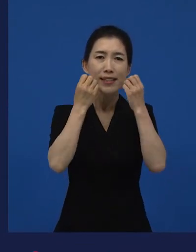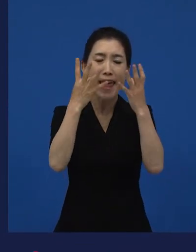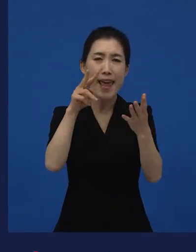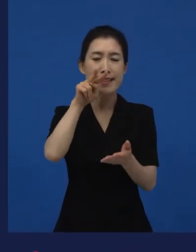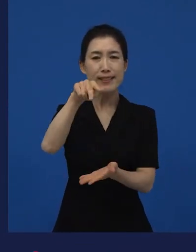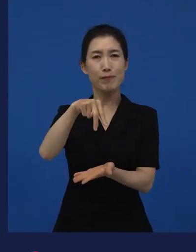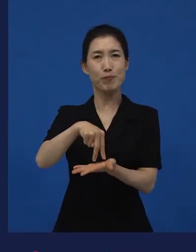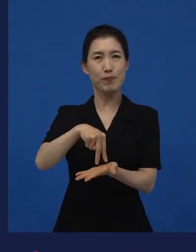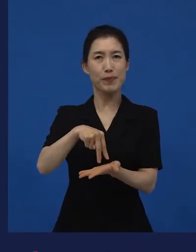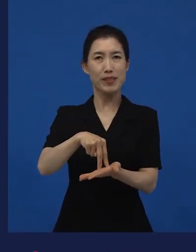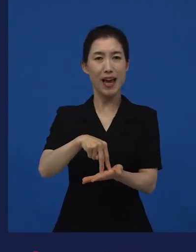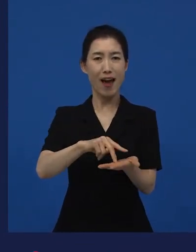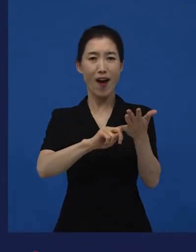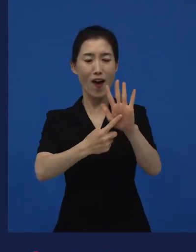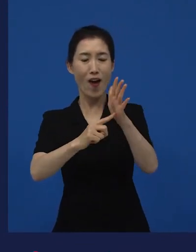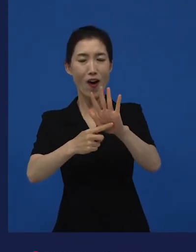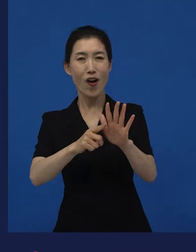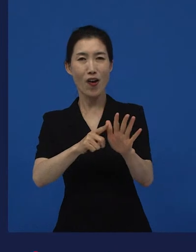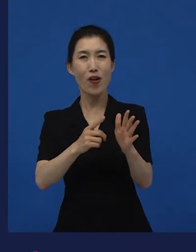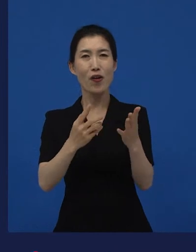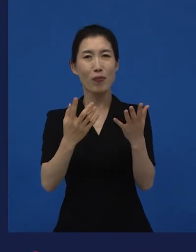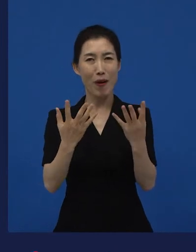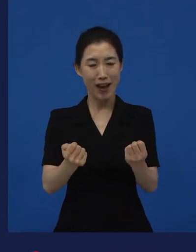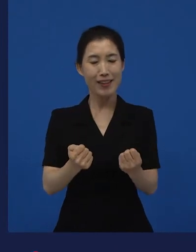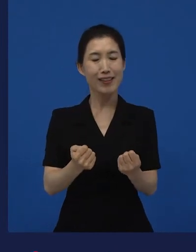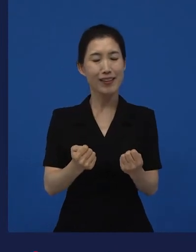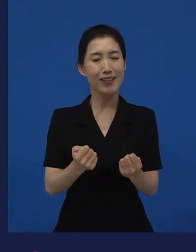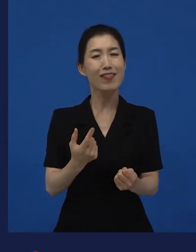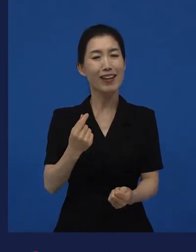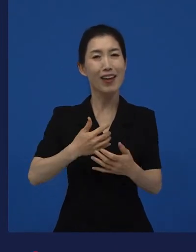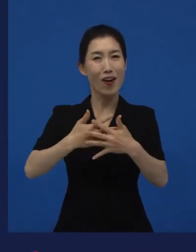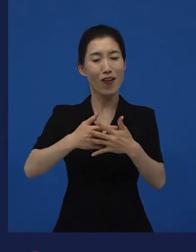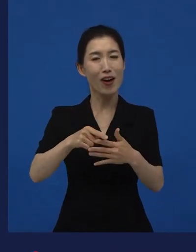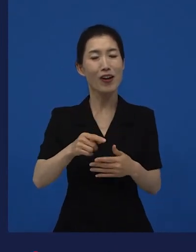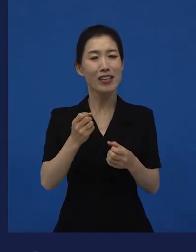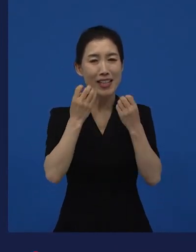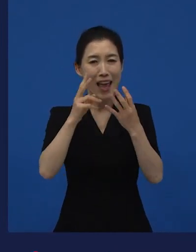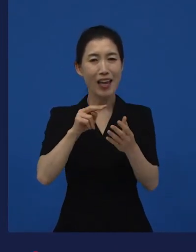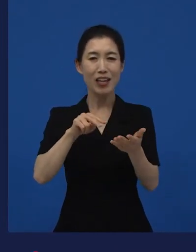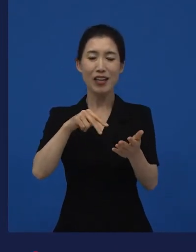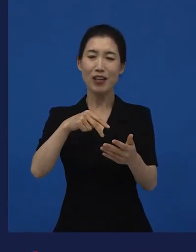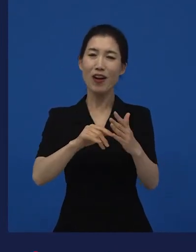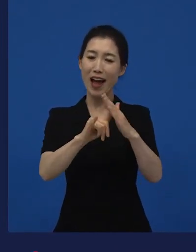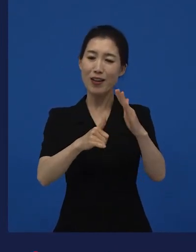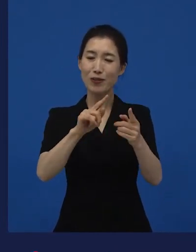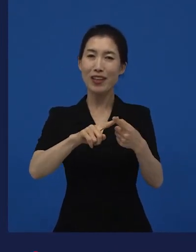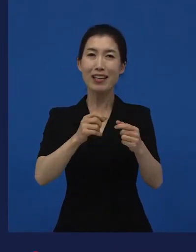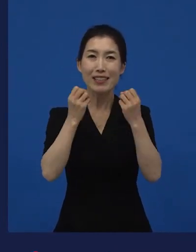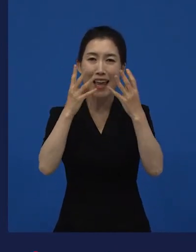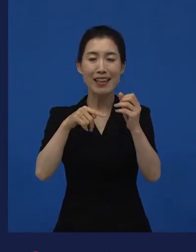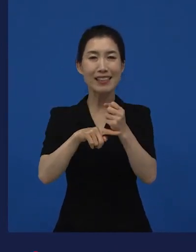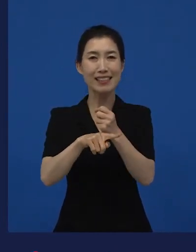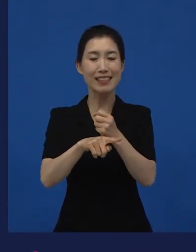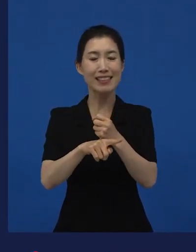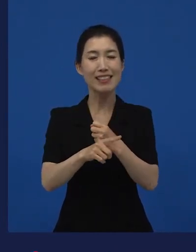새로운 시선들을 제안을 했달까? 새로운 시선에 대해서 이야기했던 것들이